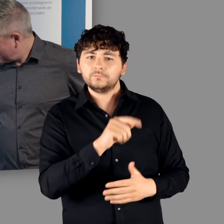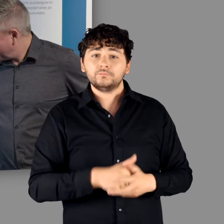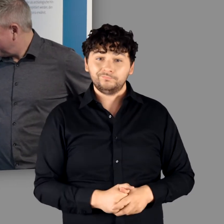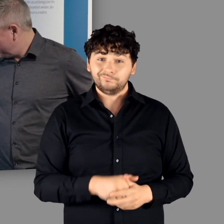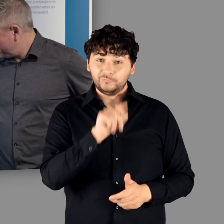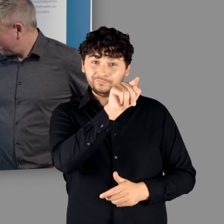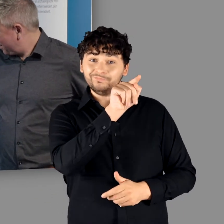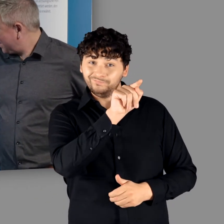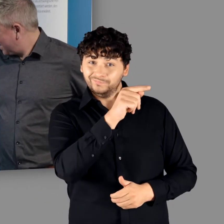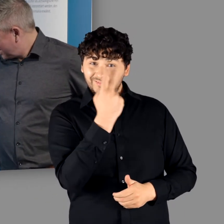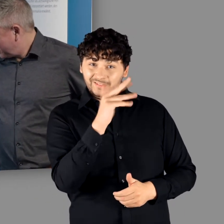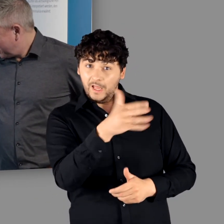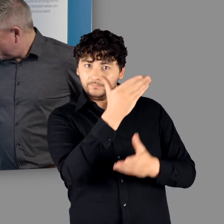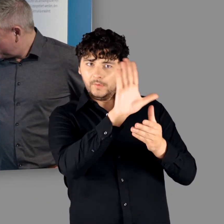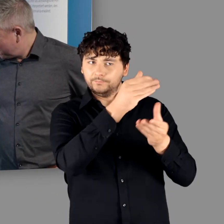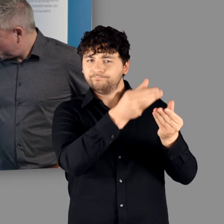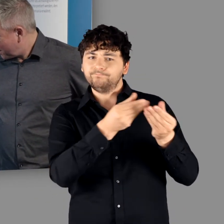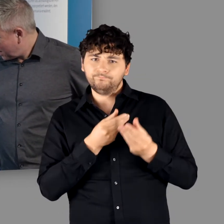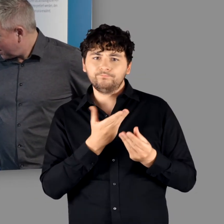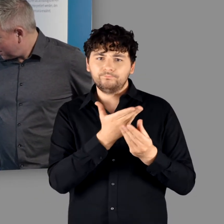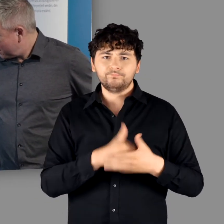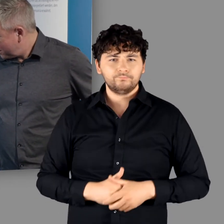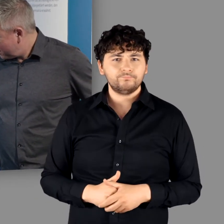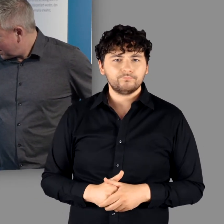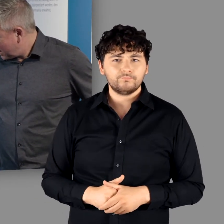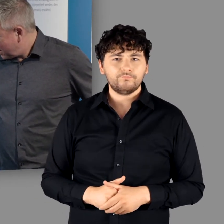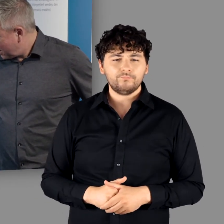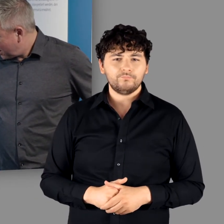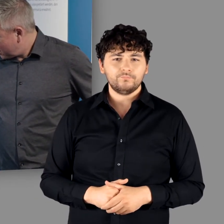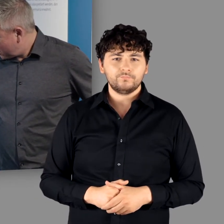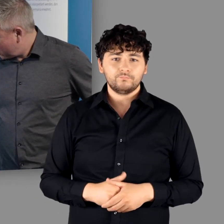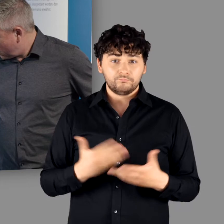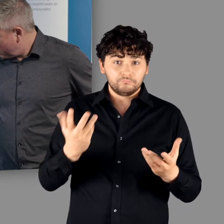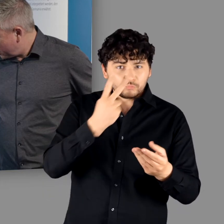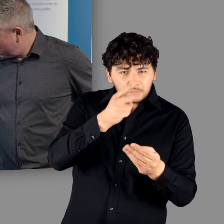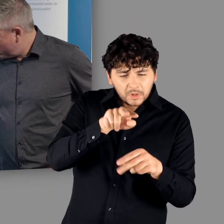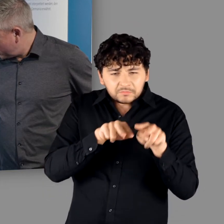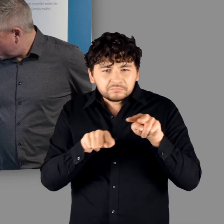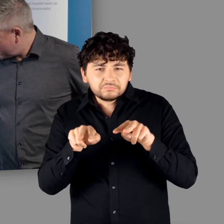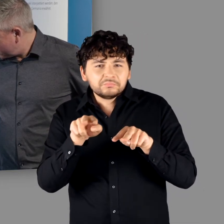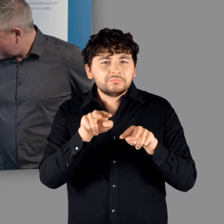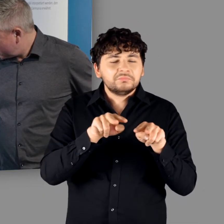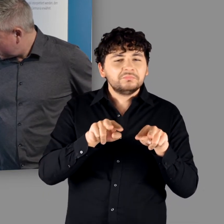die aus eurem Bestand kommt, die das dokumentiert." - "Es wurden ein paar Spuren hinterlassen."